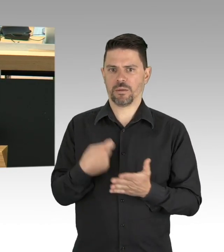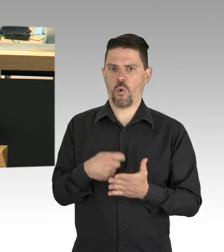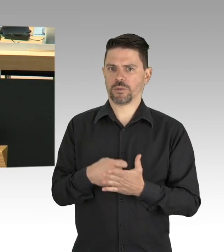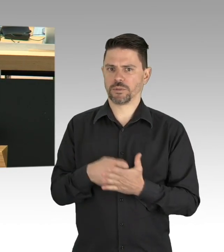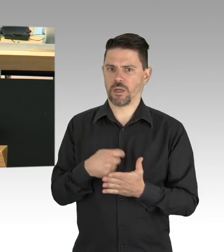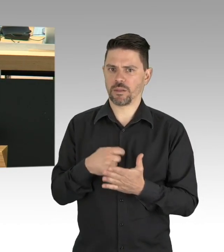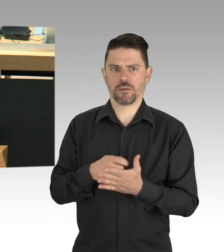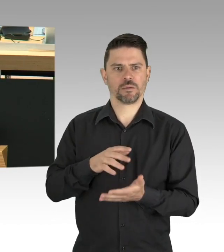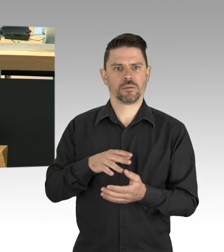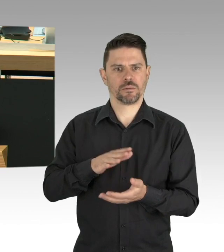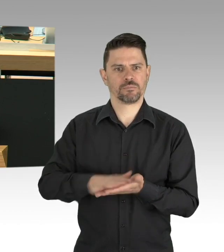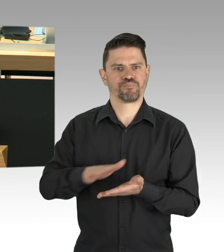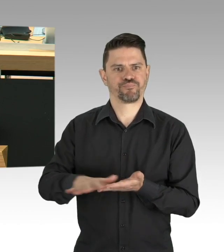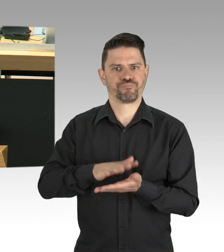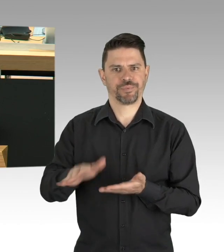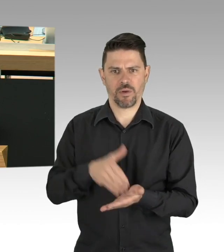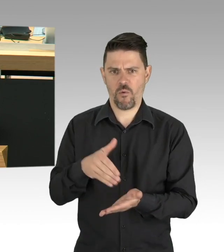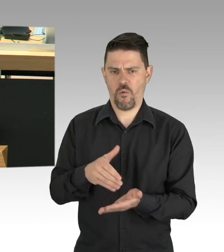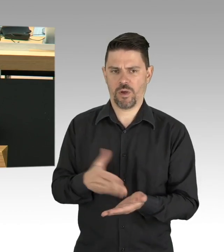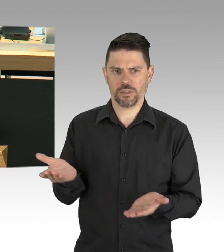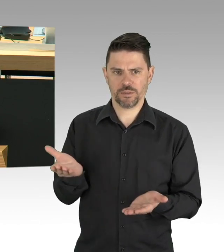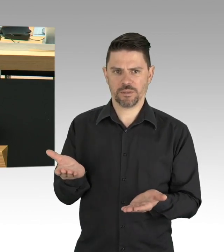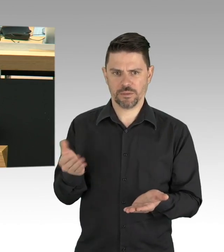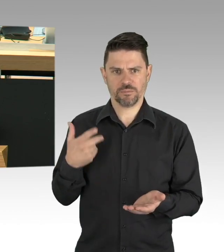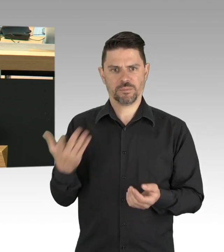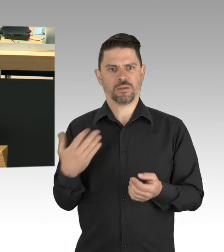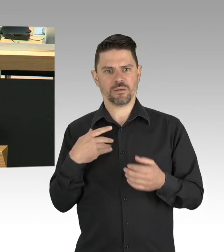90.000 sozialversicherungspflichtige Beschäftigte